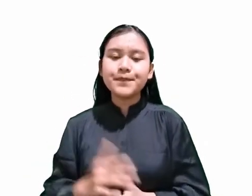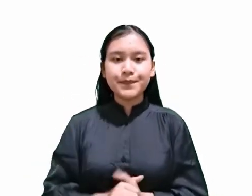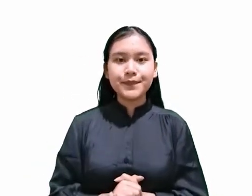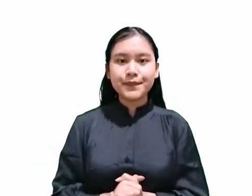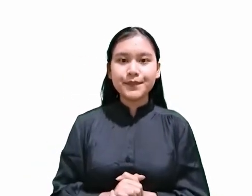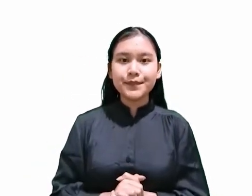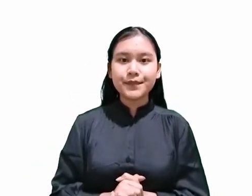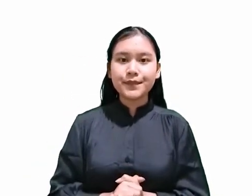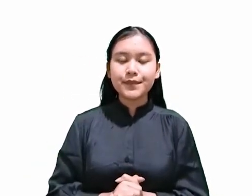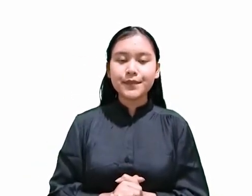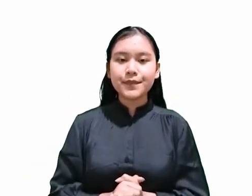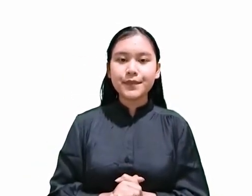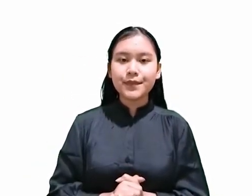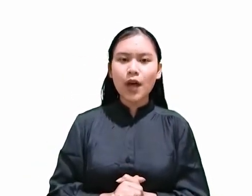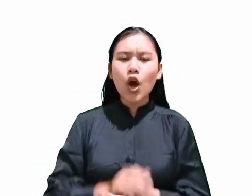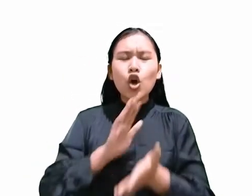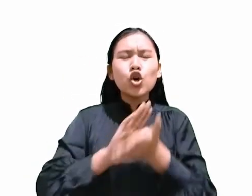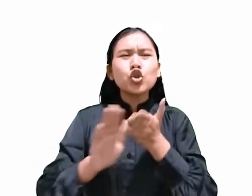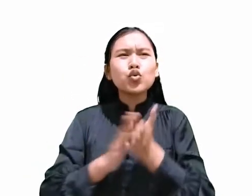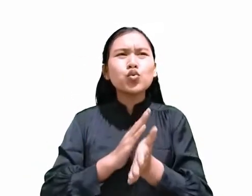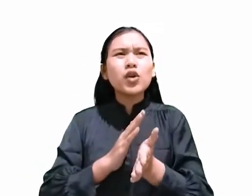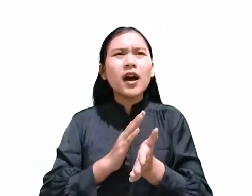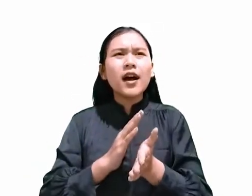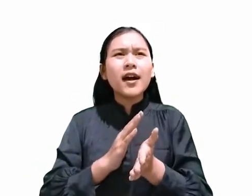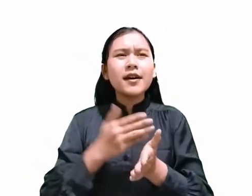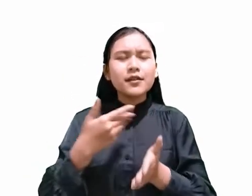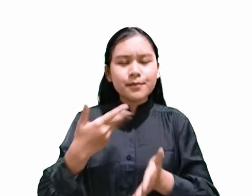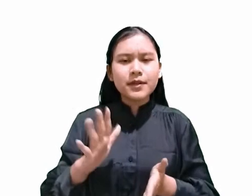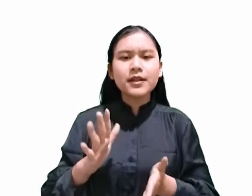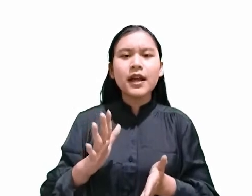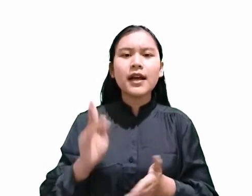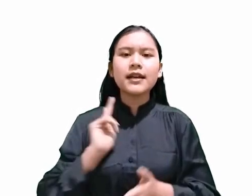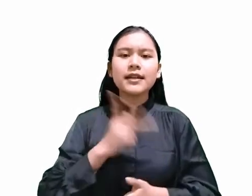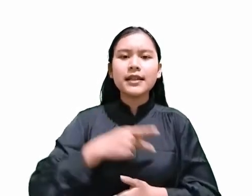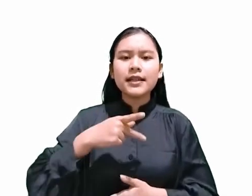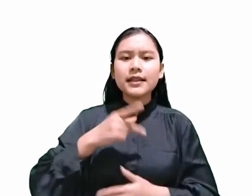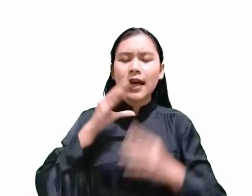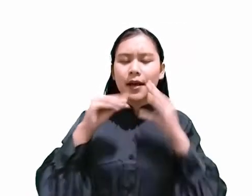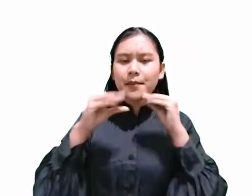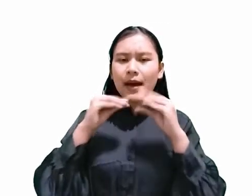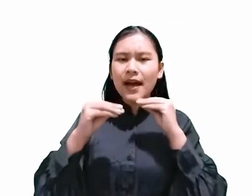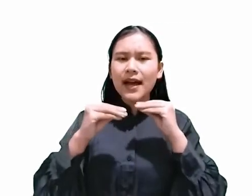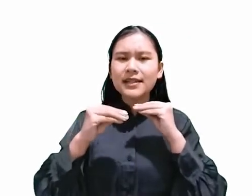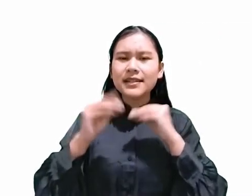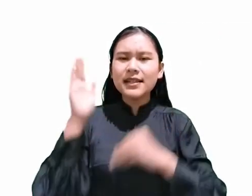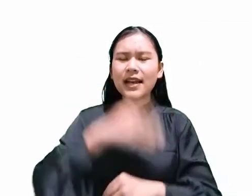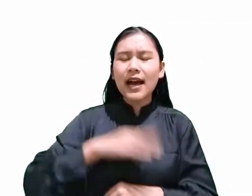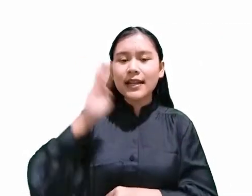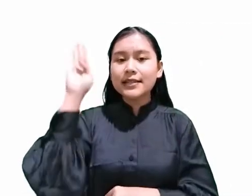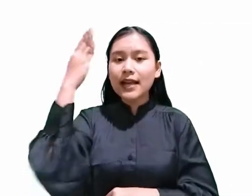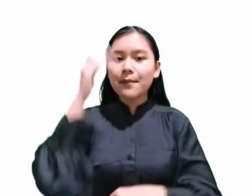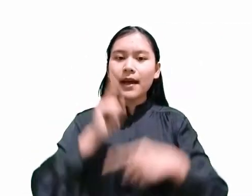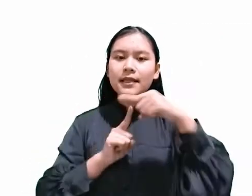sudah pernah kita bahas pada renungan hari Sabat tanggal 25 Juli 2020